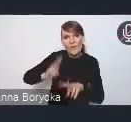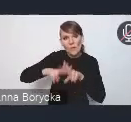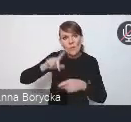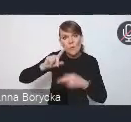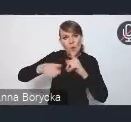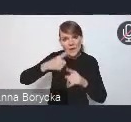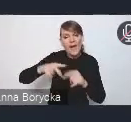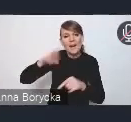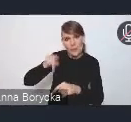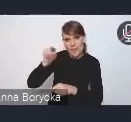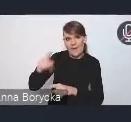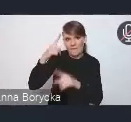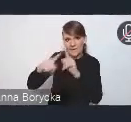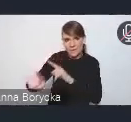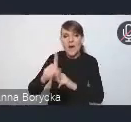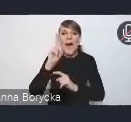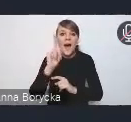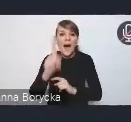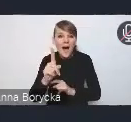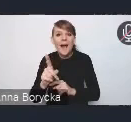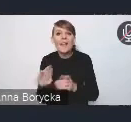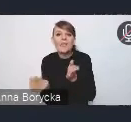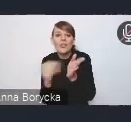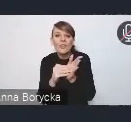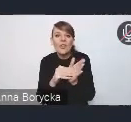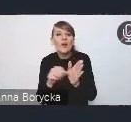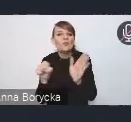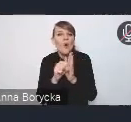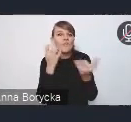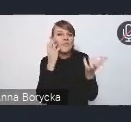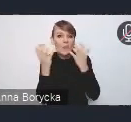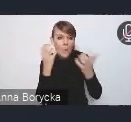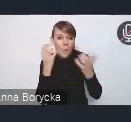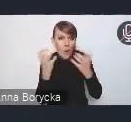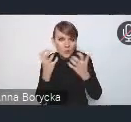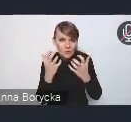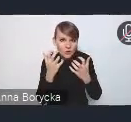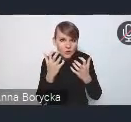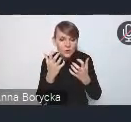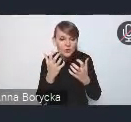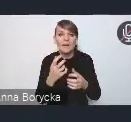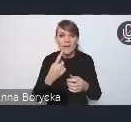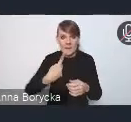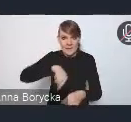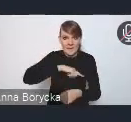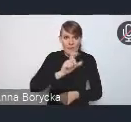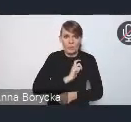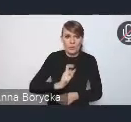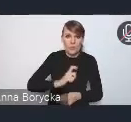ale do wiadomości prosimy kierować te wszystkie swoje uwagi, opinie także do nas, do biura Związku Miast Polskich,